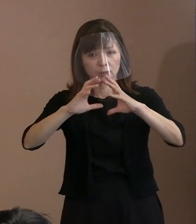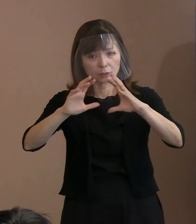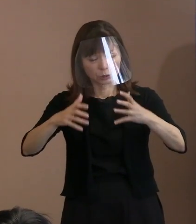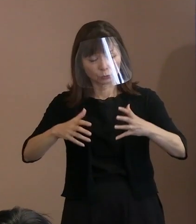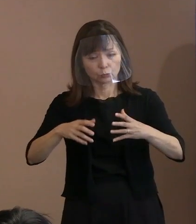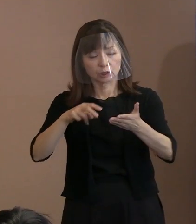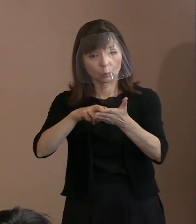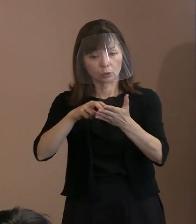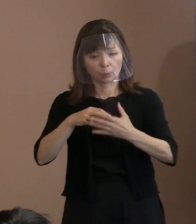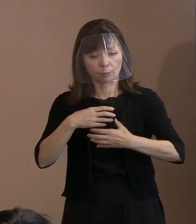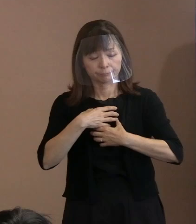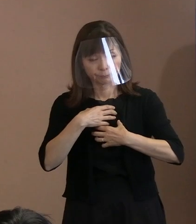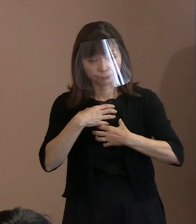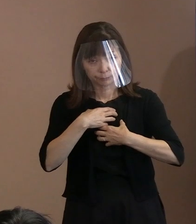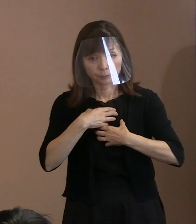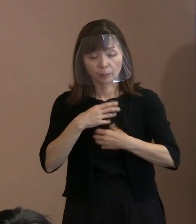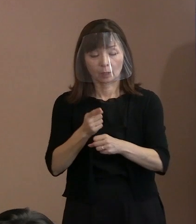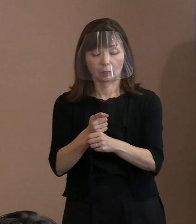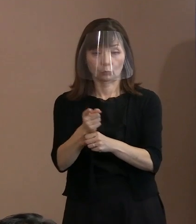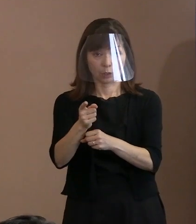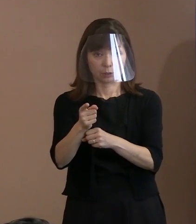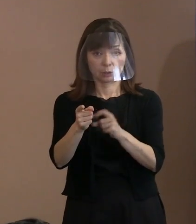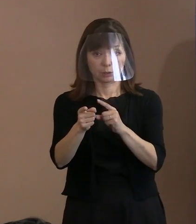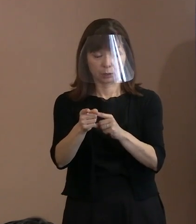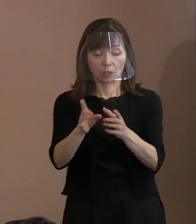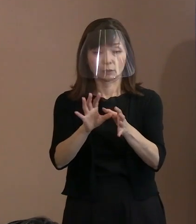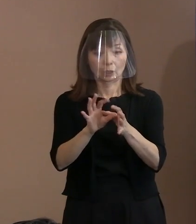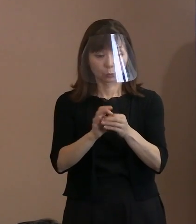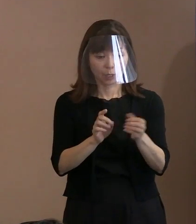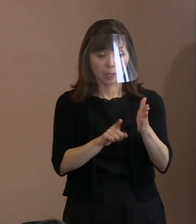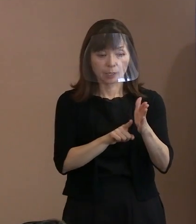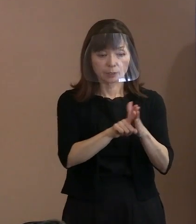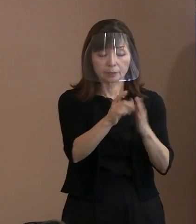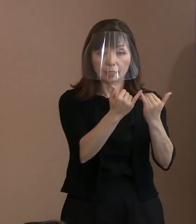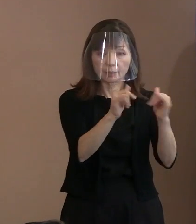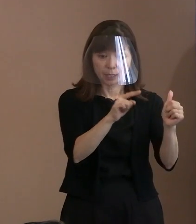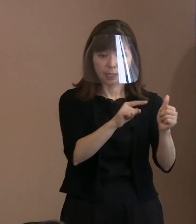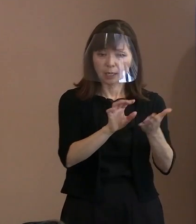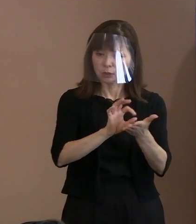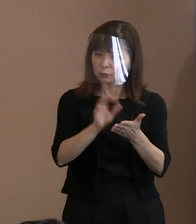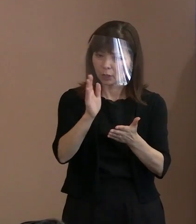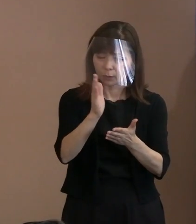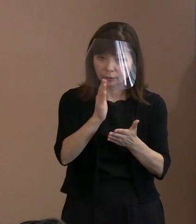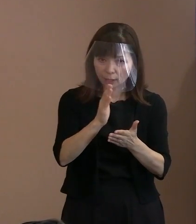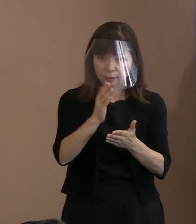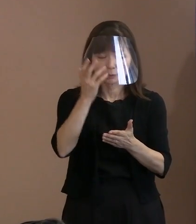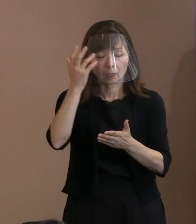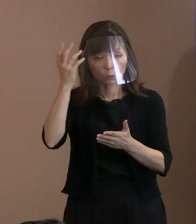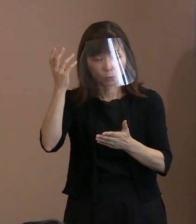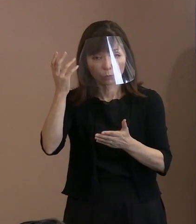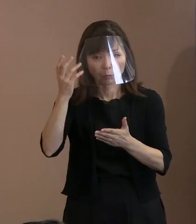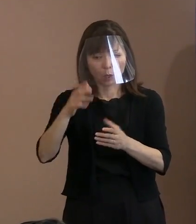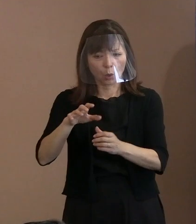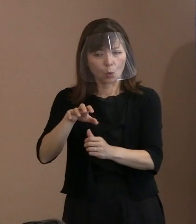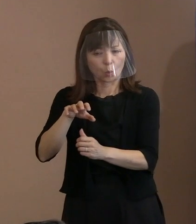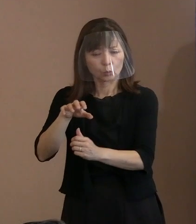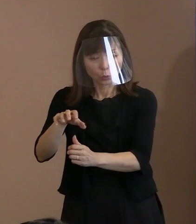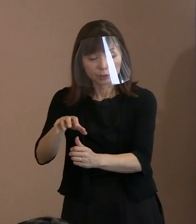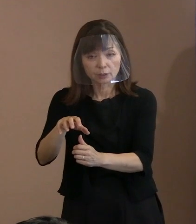そういった為政者のもとで 使われるということはほぼなく､脅しの材料､ 抑止力として扱われると理性的に判断するか､